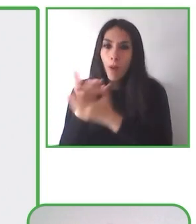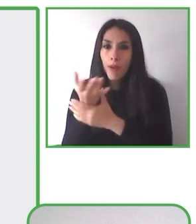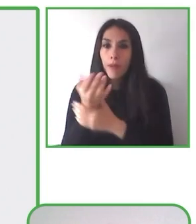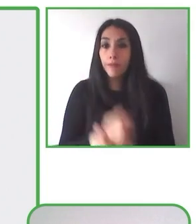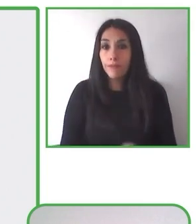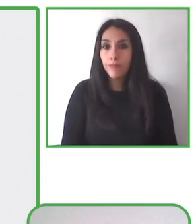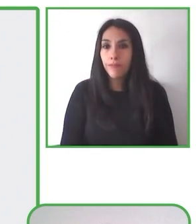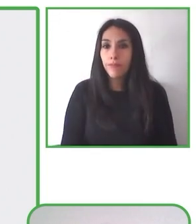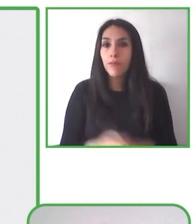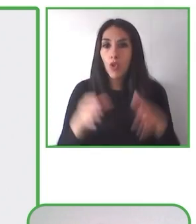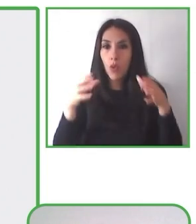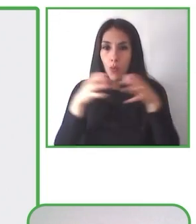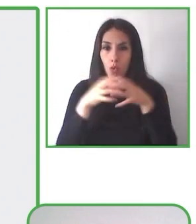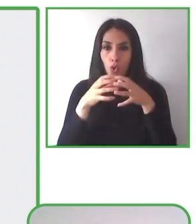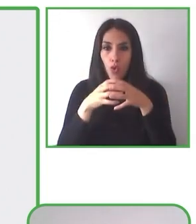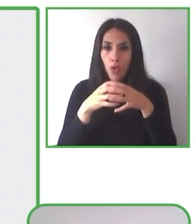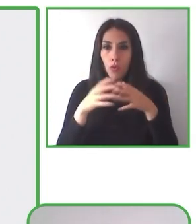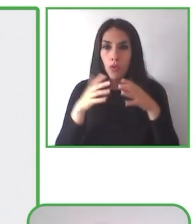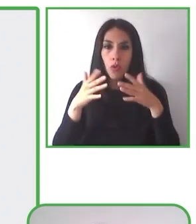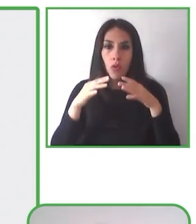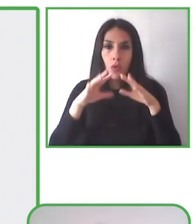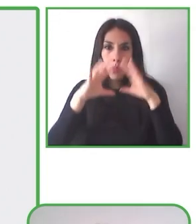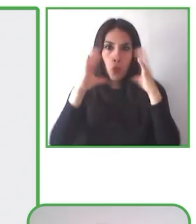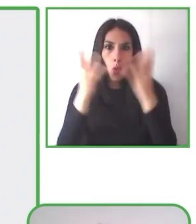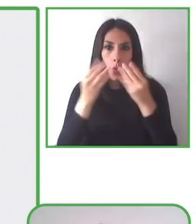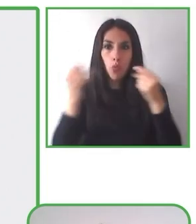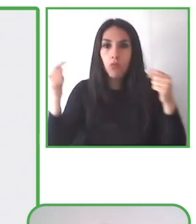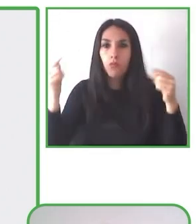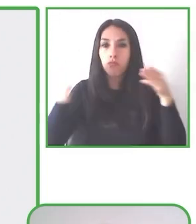fundamental porque permiten que sean más accesibles para todos.